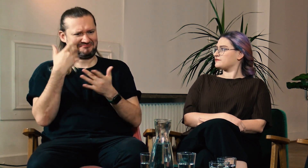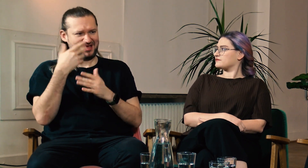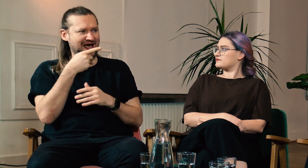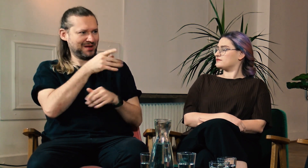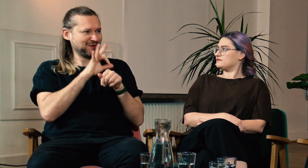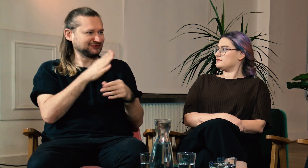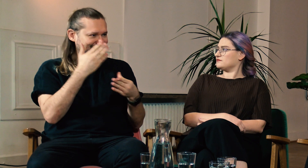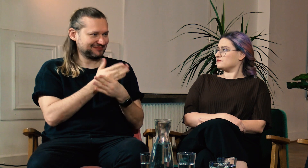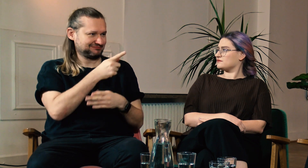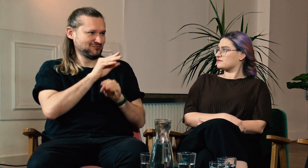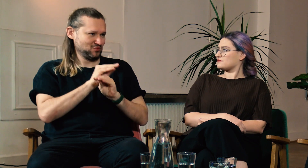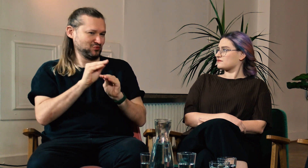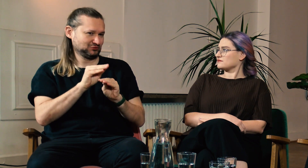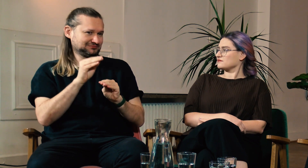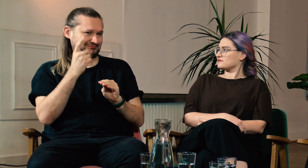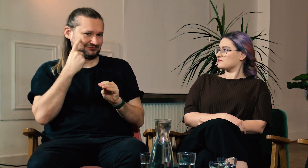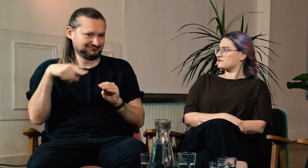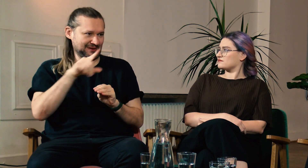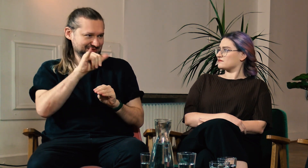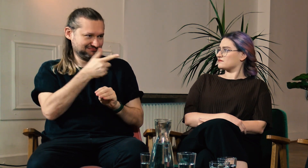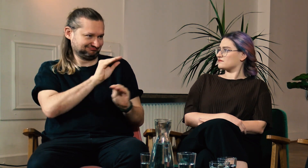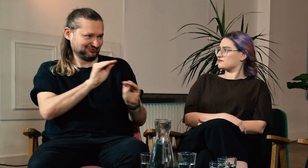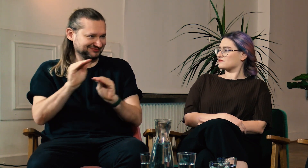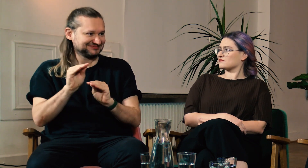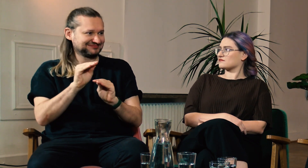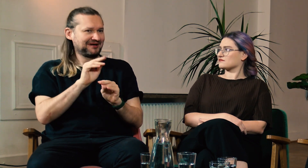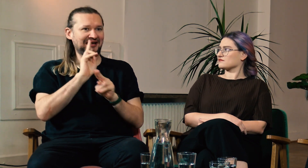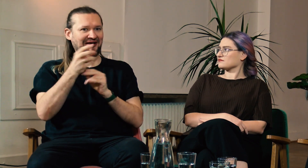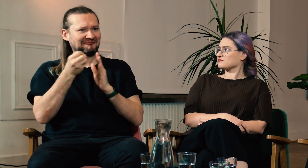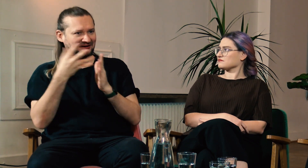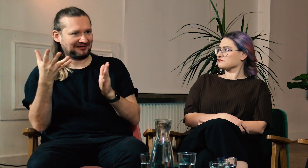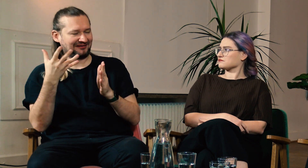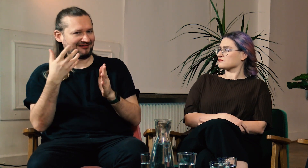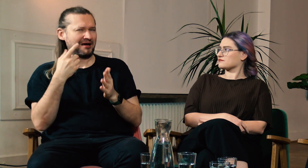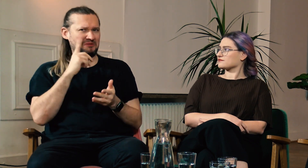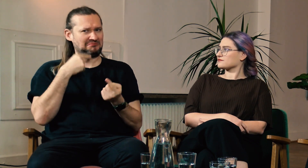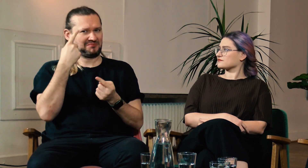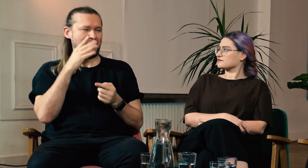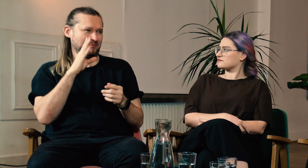Prowadzisz też firmę, która oferuje kursy i szkolenia polskiego języka migowego. Pomimo tego zdecydowałeś się na studia.